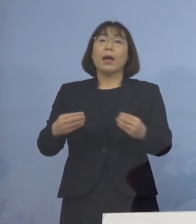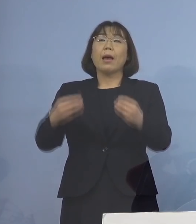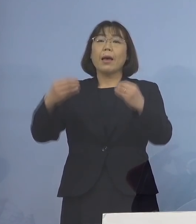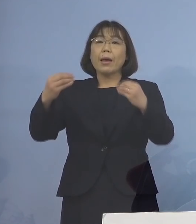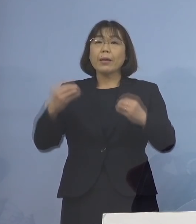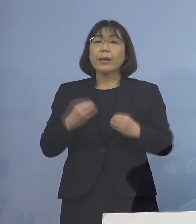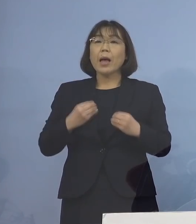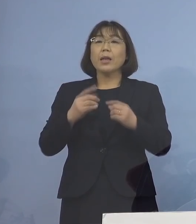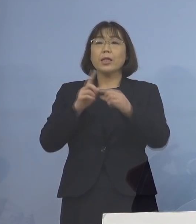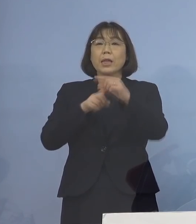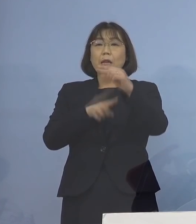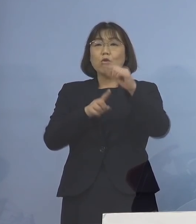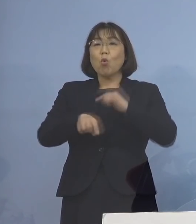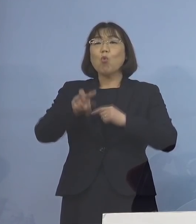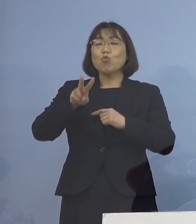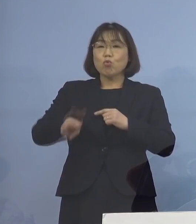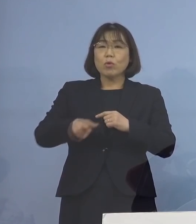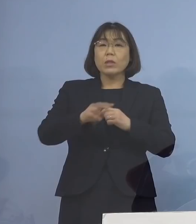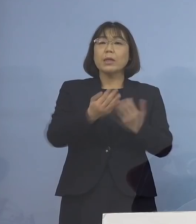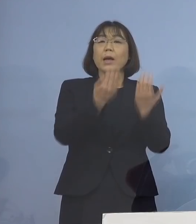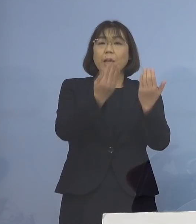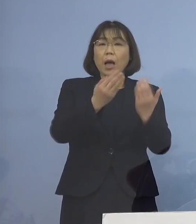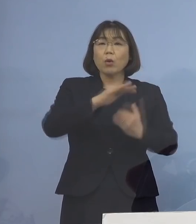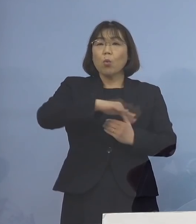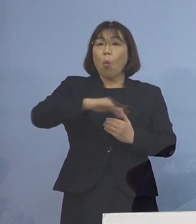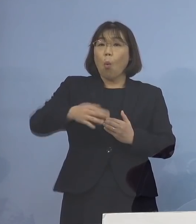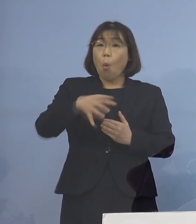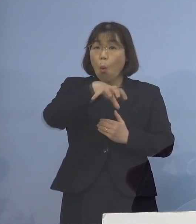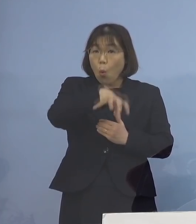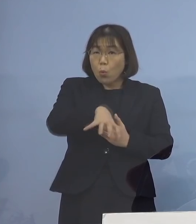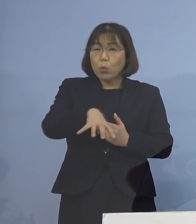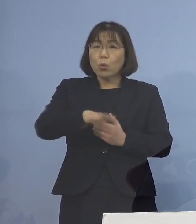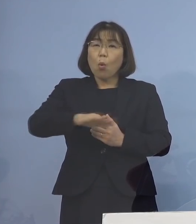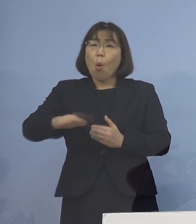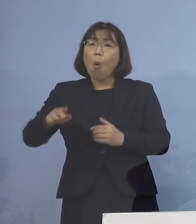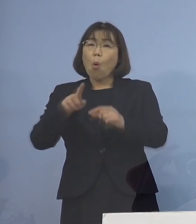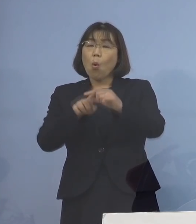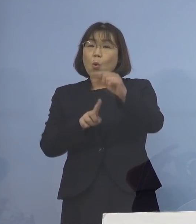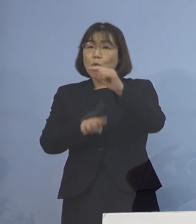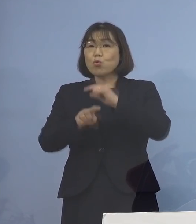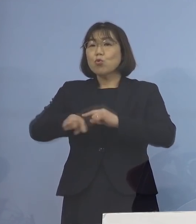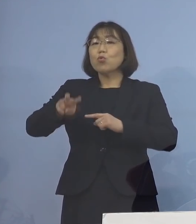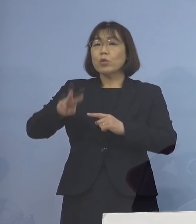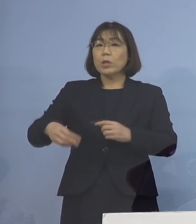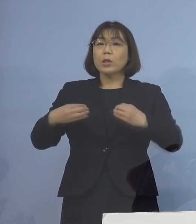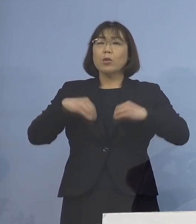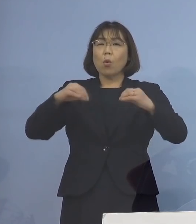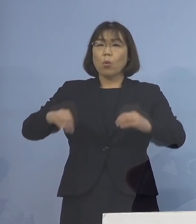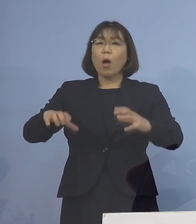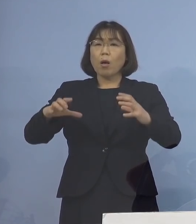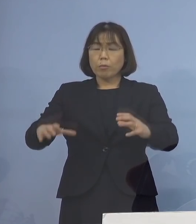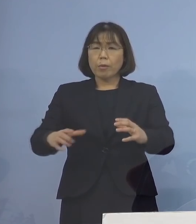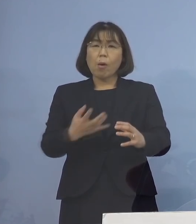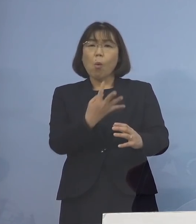学校や保育施設、子どもさんを中心とした クラスターが多く発生している